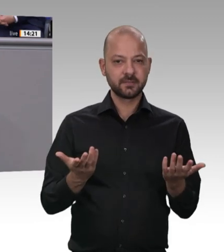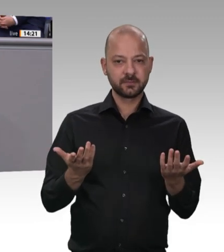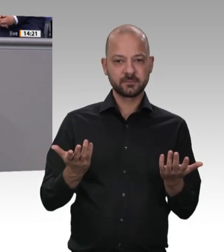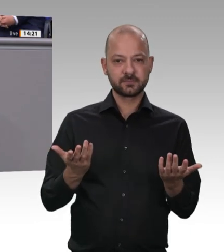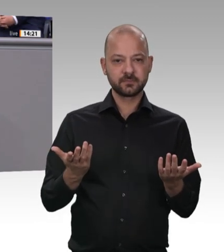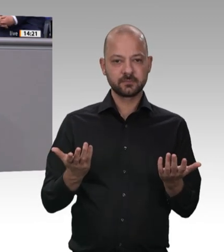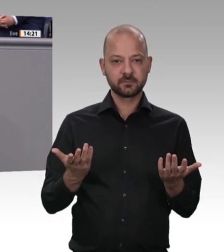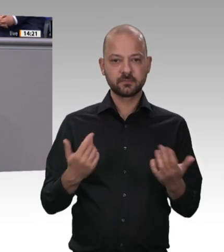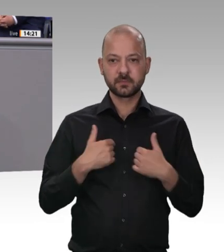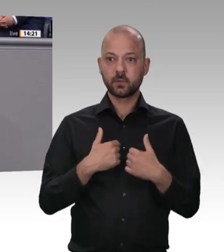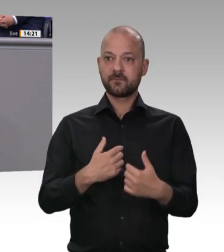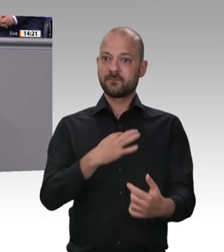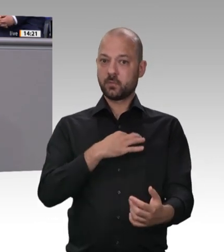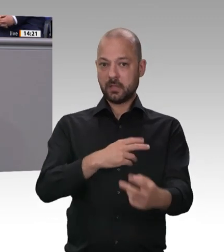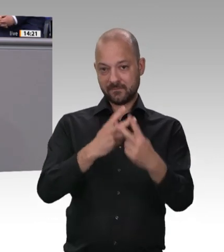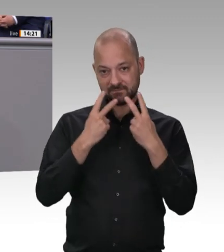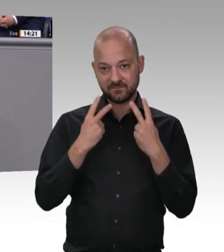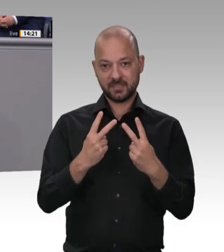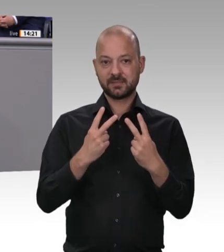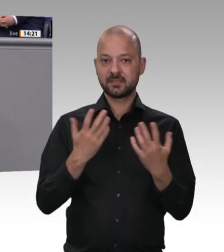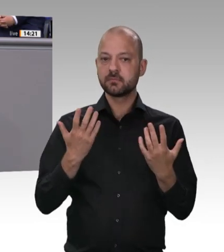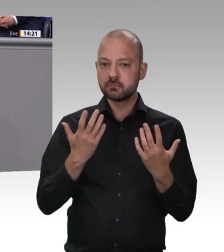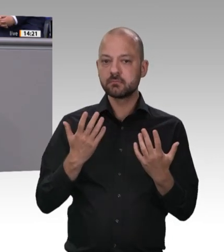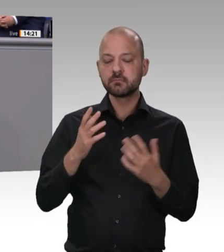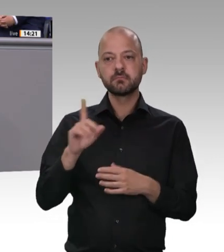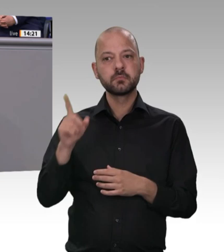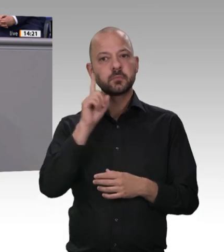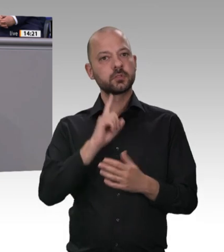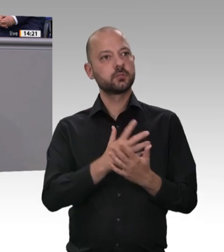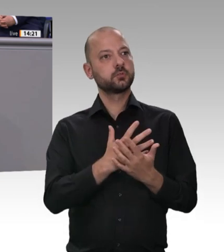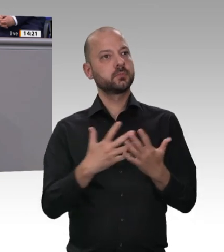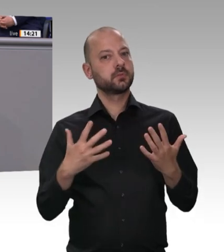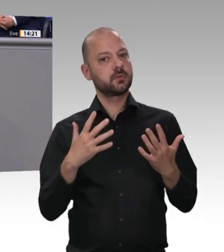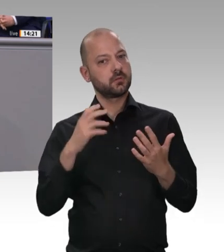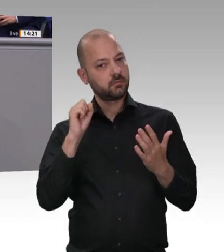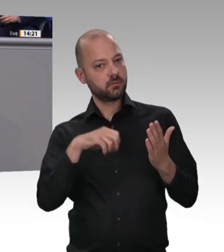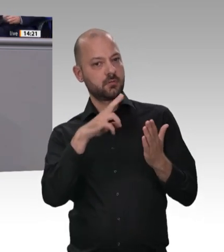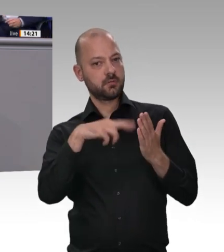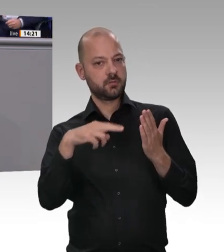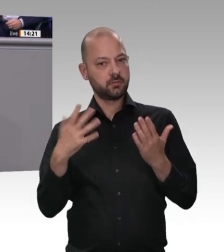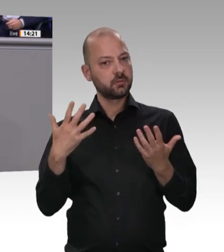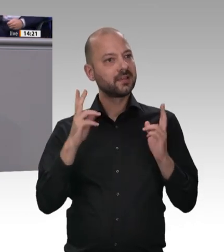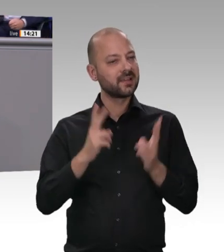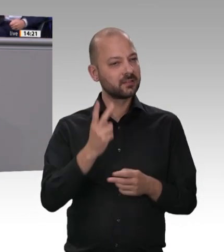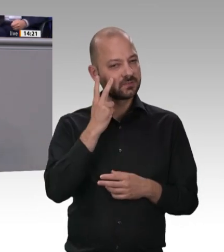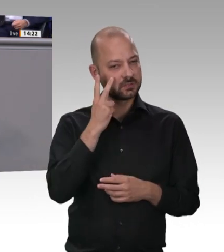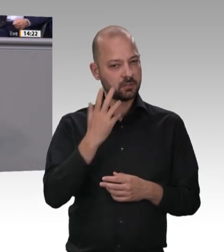das habe ich vorhin gesagt. Dazu sind wir entschlossen. Ich bitte dieses Parlament um Unterstützung. Ich bitte auch den Bundesrat um Unterstützung. Wir beide,